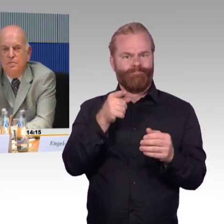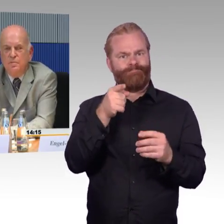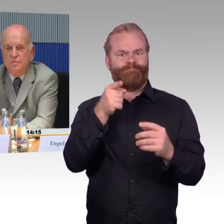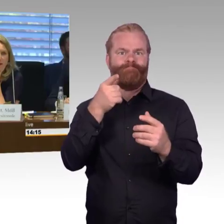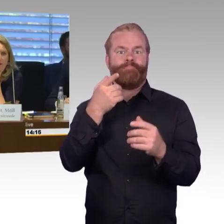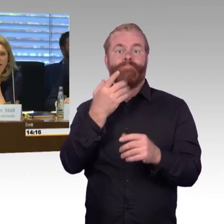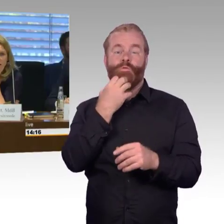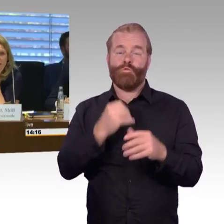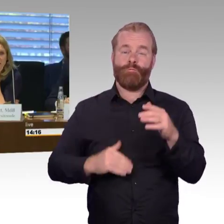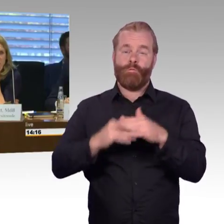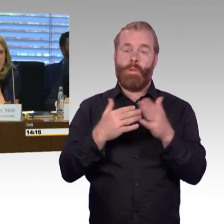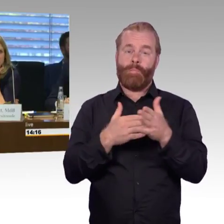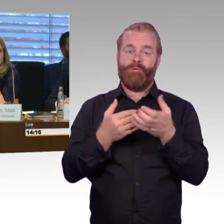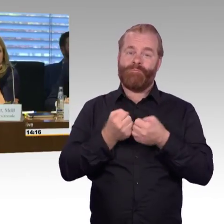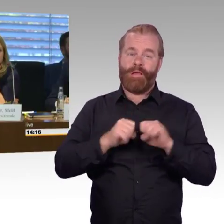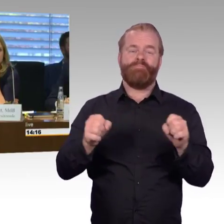(Rednerwechsel) Vielen Dank Herr Doktor Leidner, Herr Schmitz bitte.